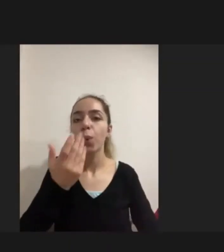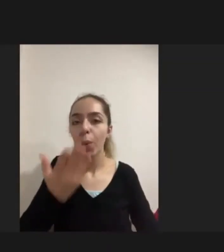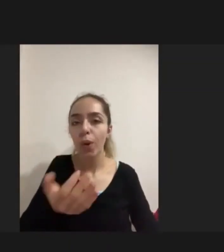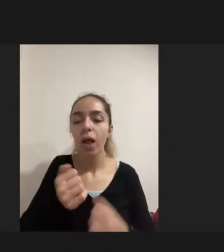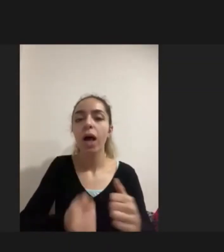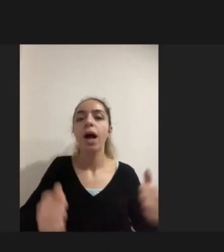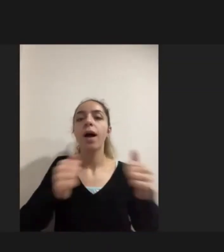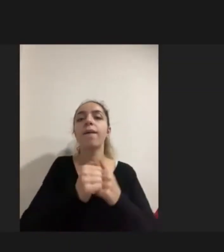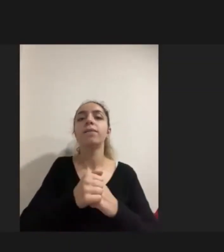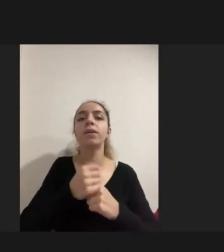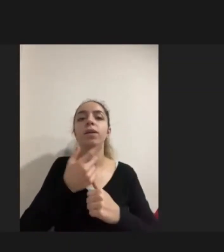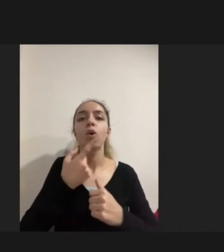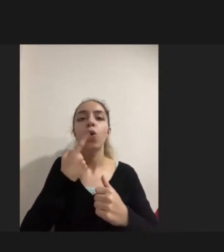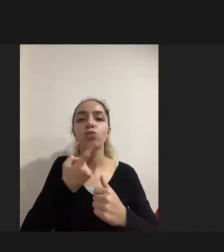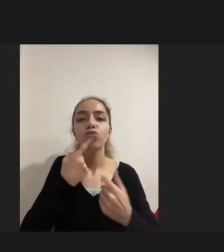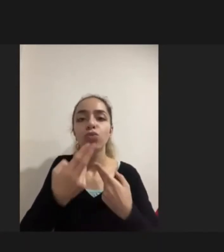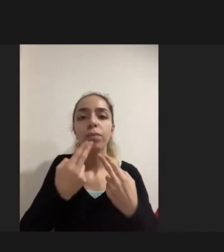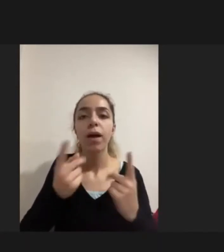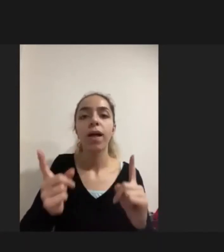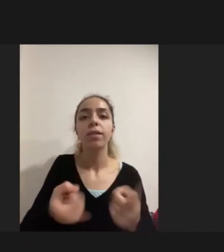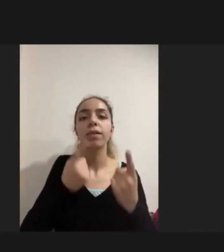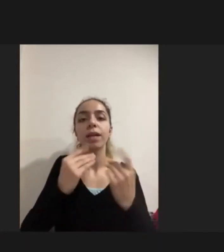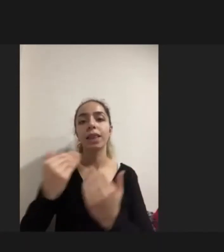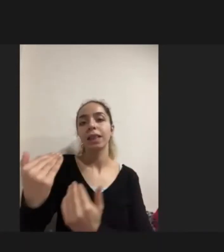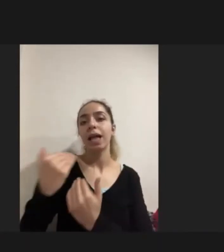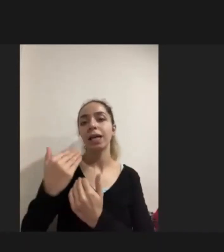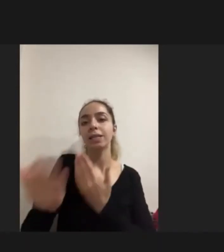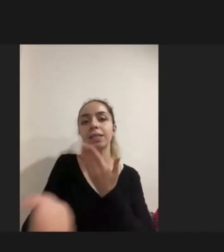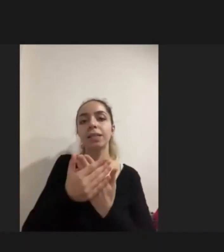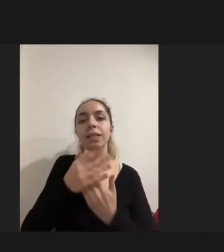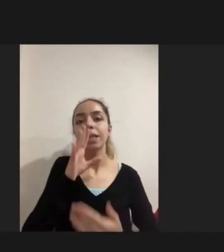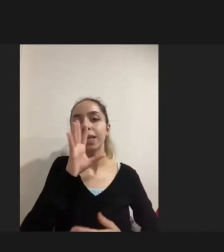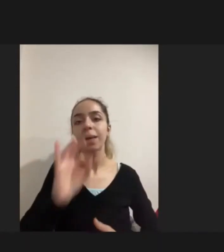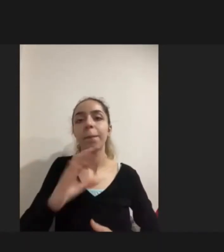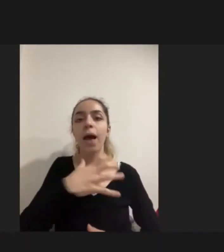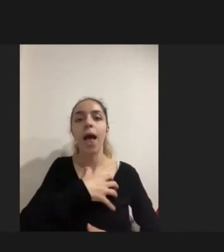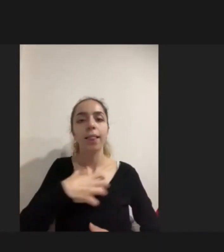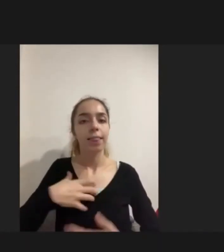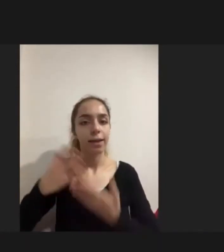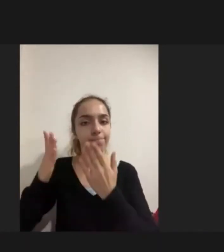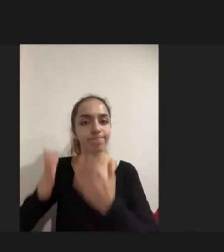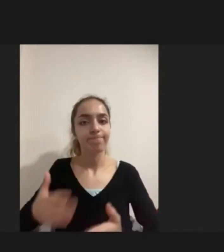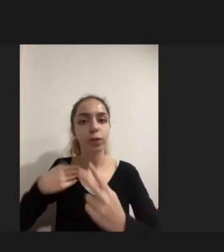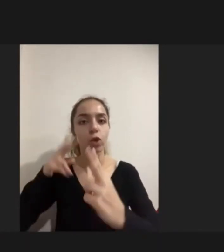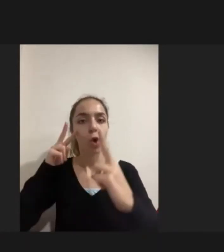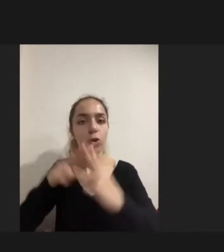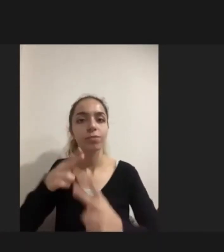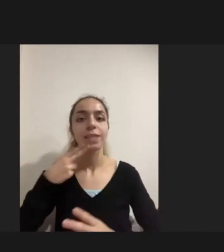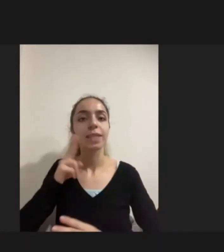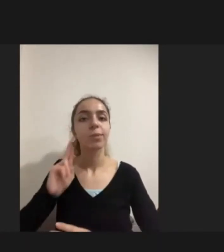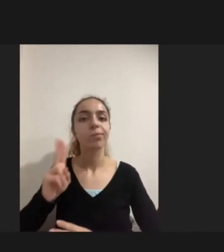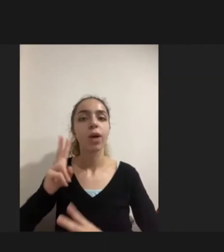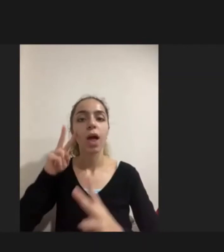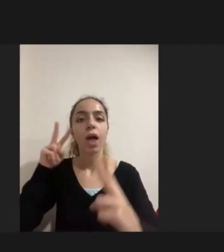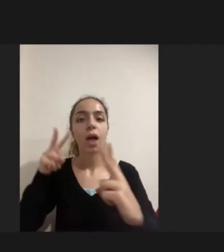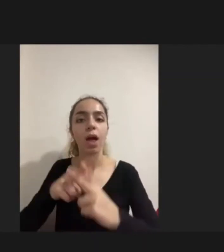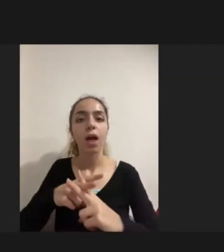onun destek sağlayıcısı annesi ile birlikte görüştü. Biblo gibi evimizin bir Köşesinde oturuyor